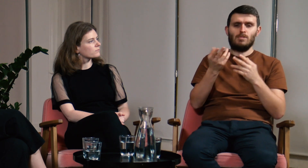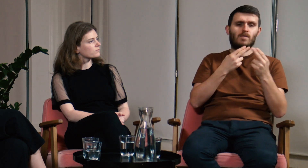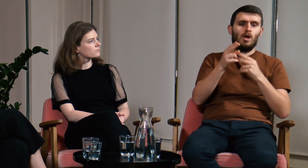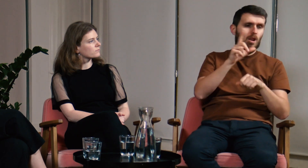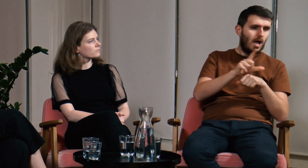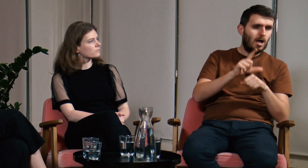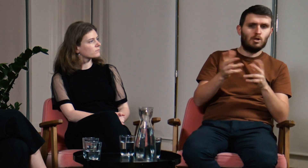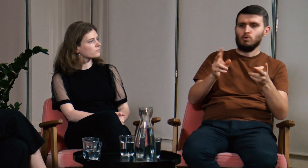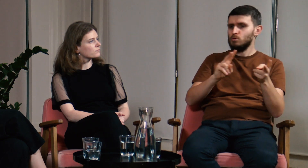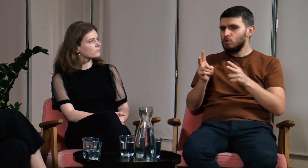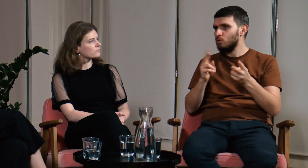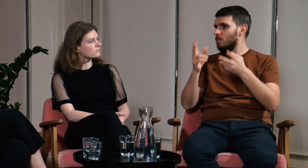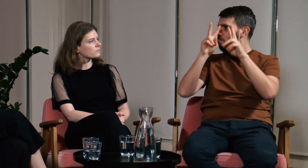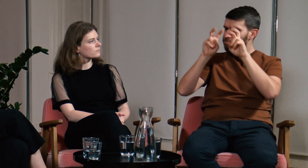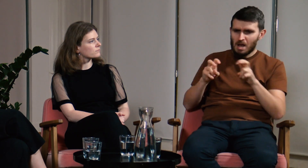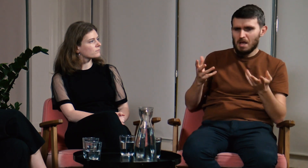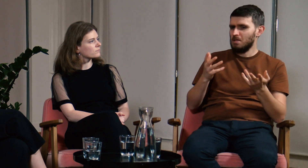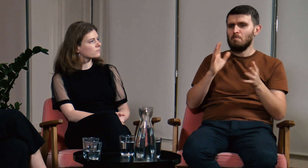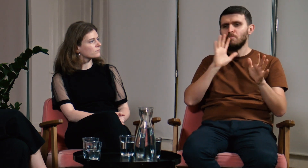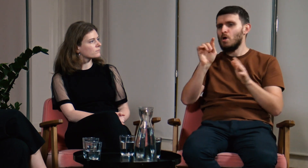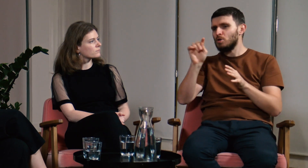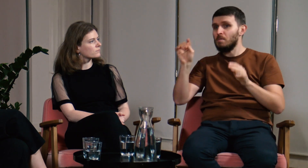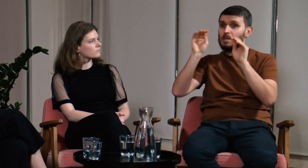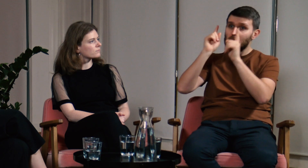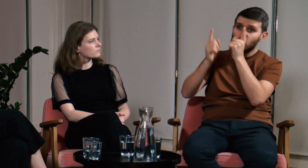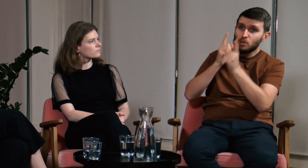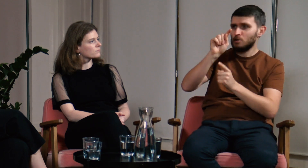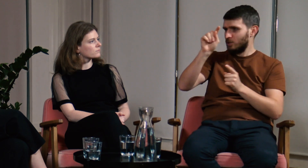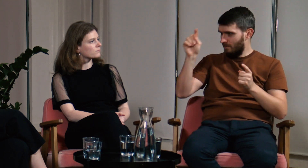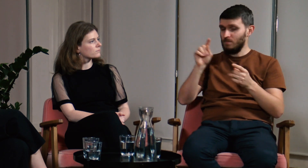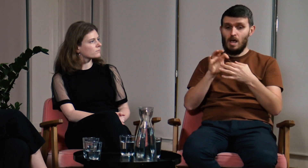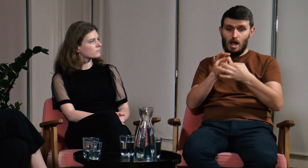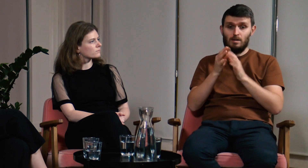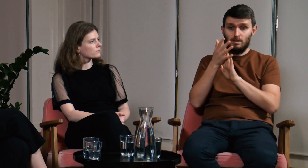nieważne czy jako lektorzy, tłumacze, badacze języka, może też nauczyciele,